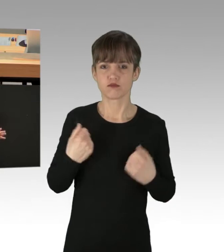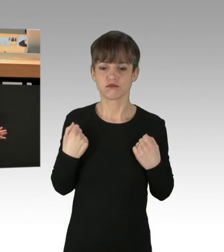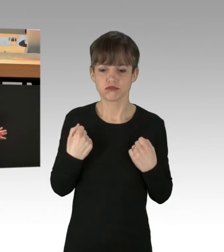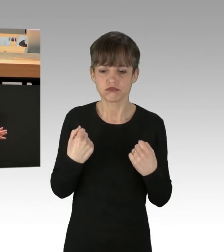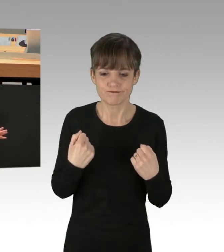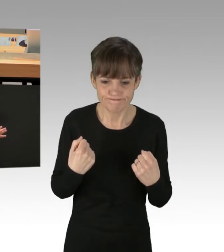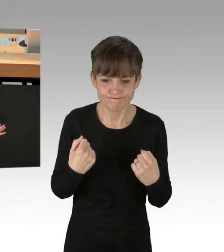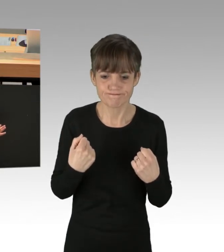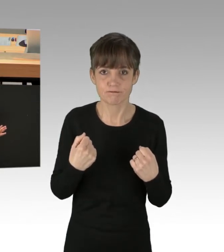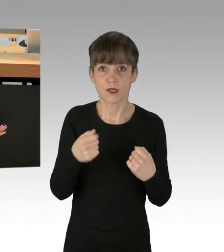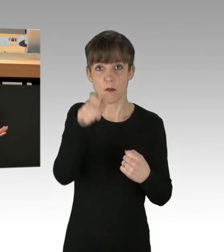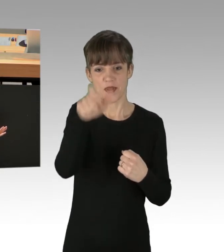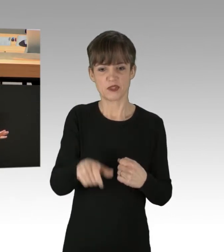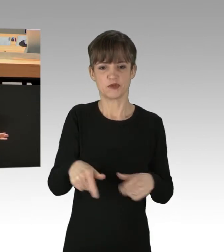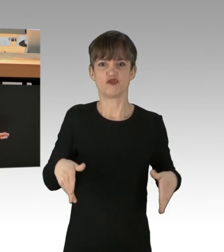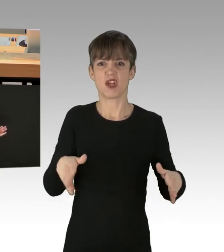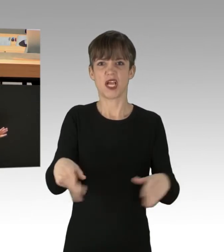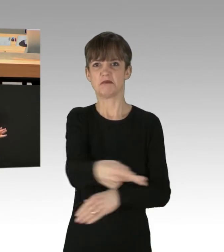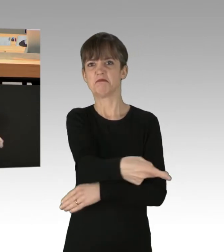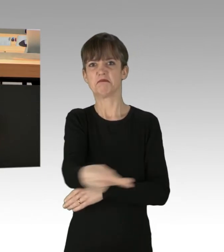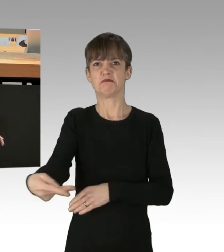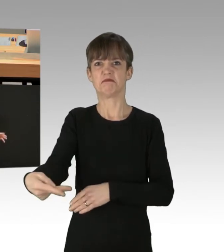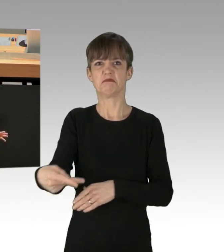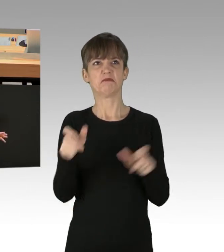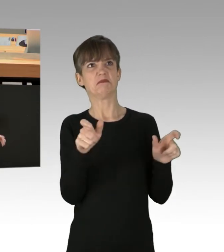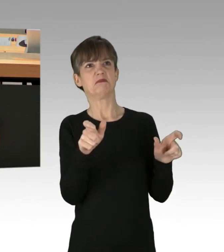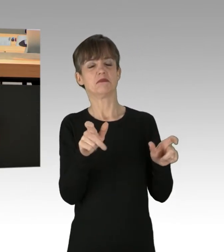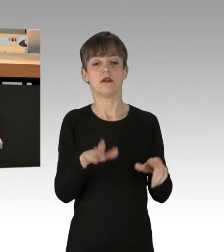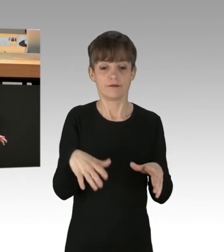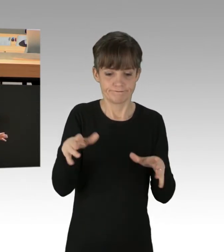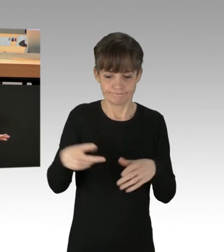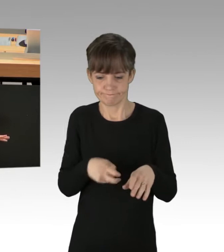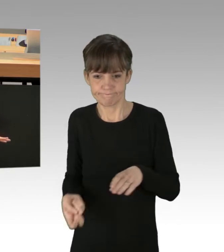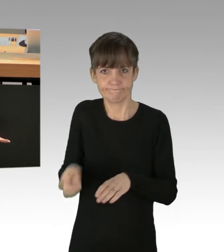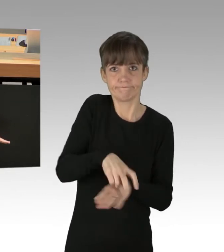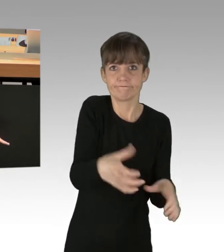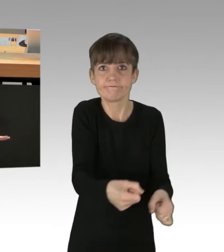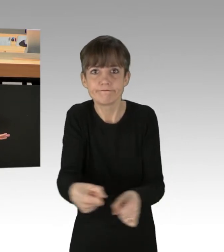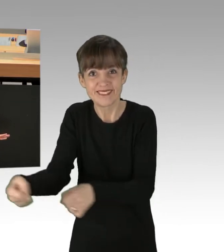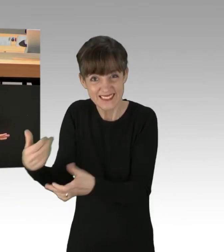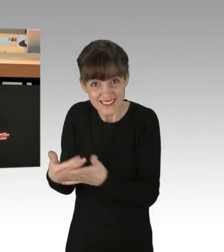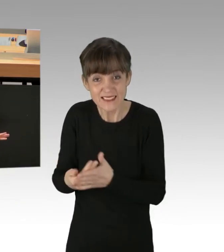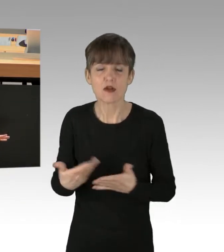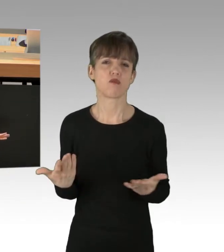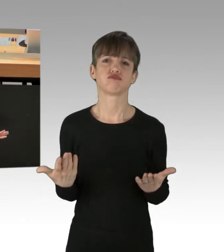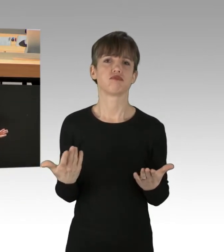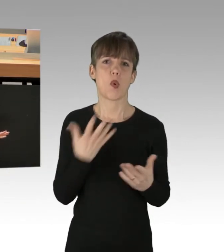dass wenn keine Strafanzeigen oder Strafanträge gestellt wurden, jetzt gegen diese Personen ermittelt wird. Ich hoffe, es wird nicht gemacht, um Leute davon abzuhalten,